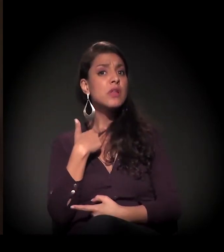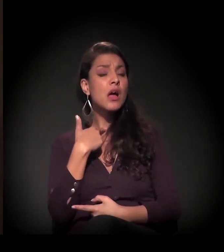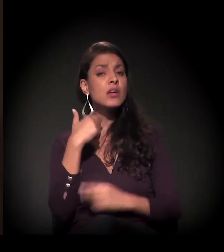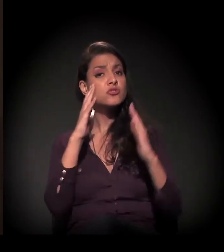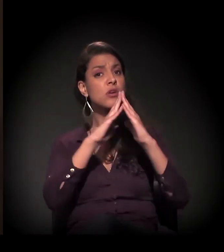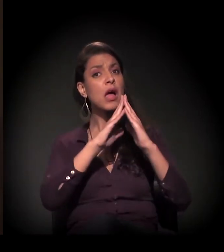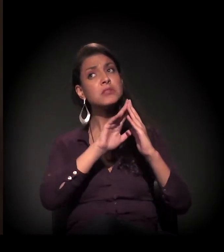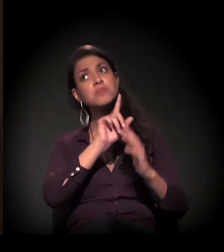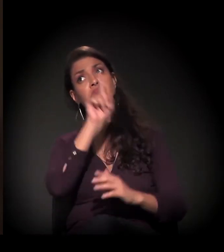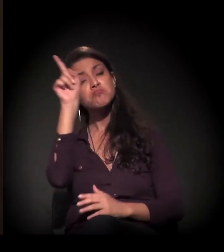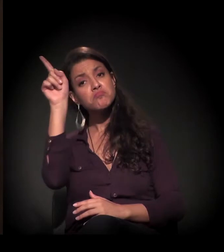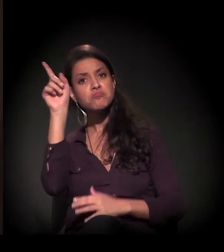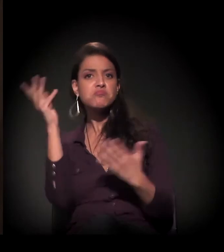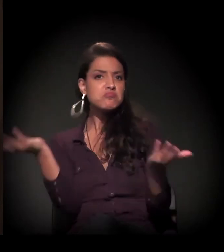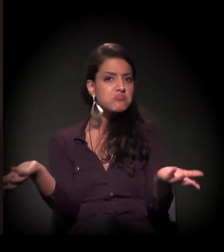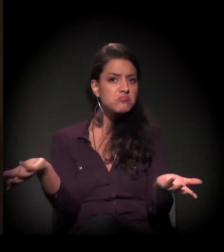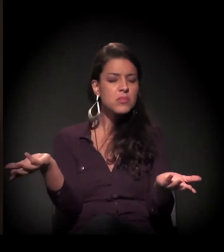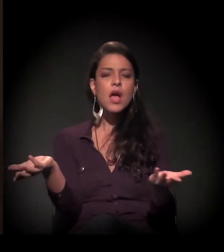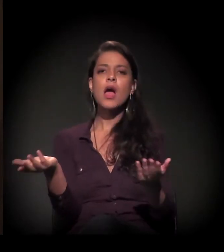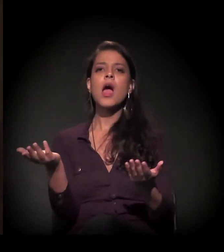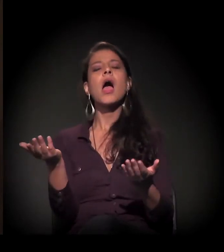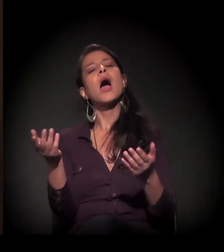E aí, com essa parceria que a gente tinha no Senai,